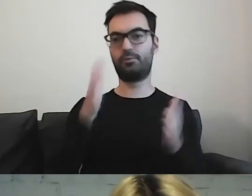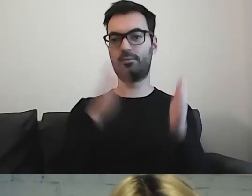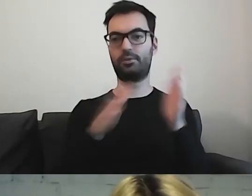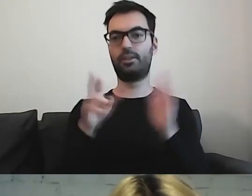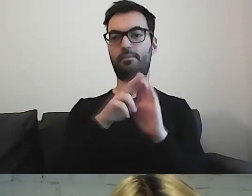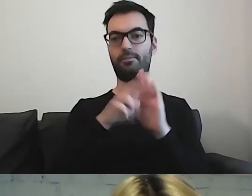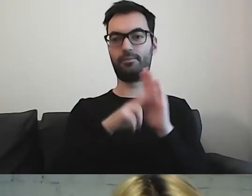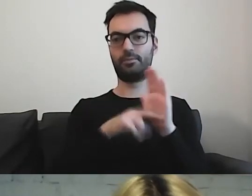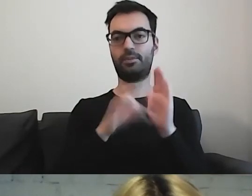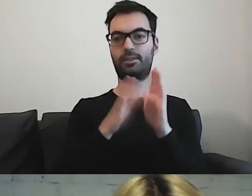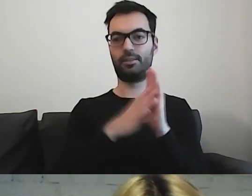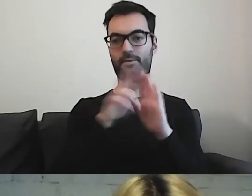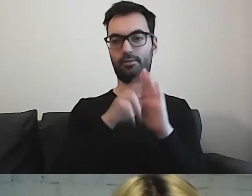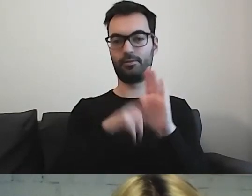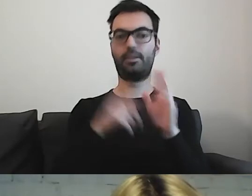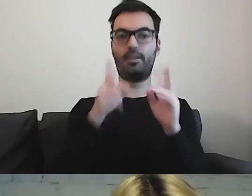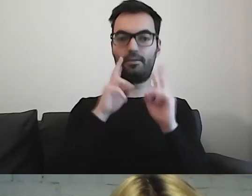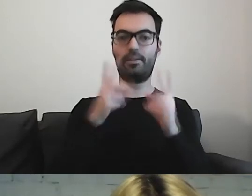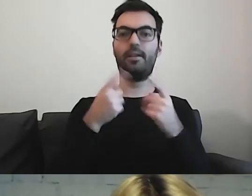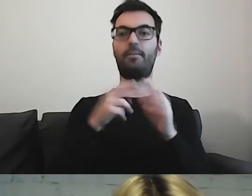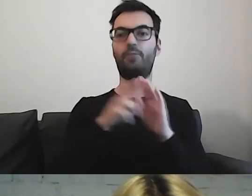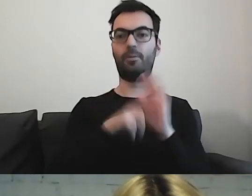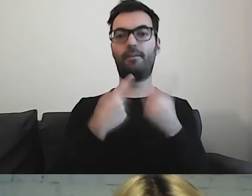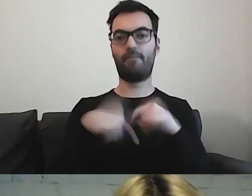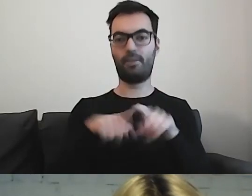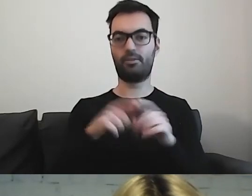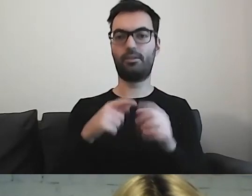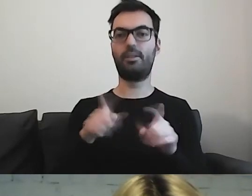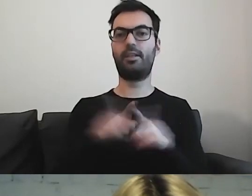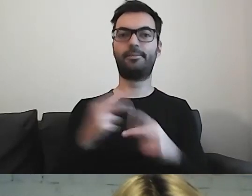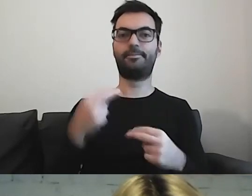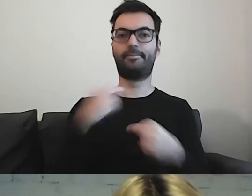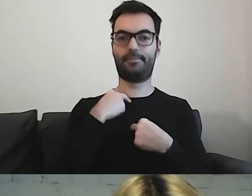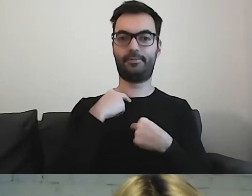które będą wykonawcze i będą narzucały zobowiązania.